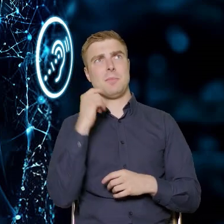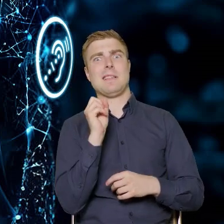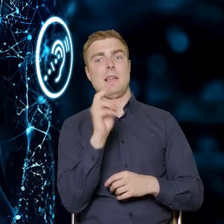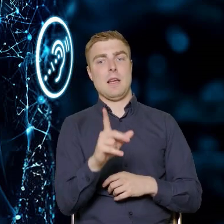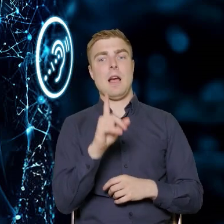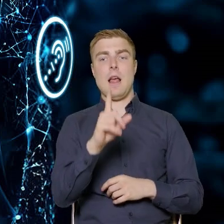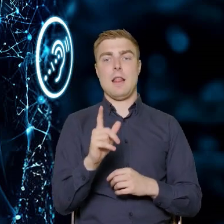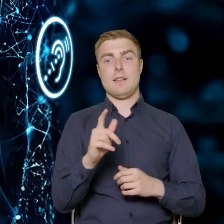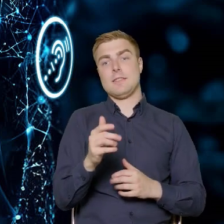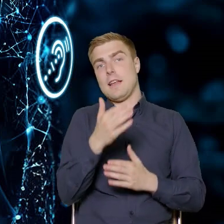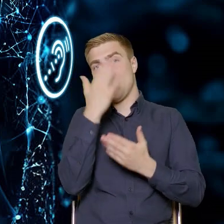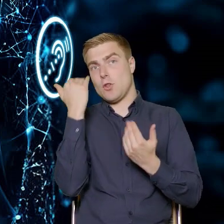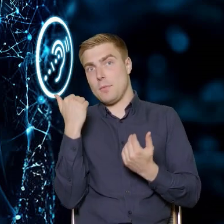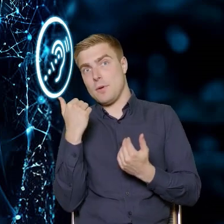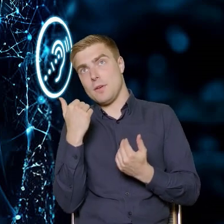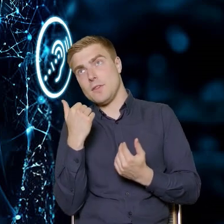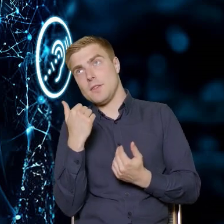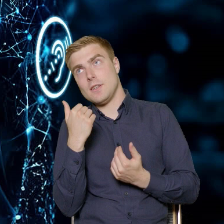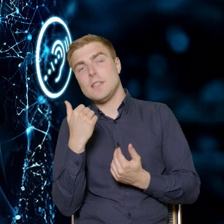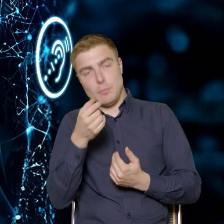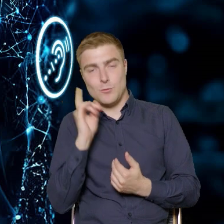Chociaż nie mamy innego wyjścia, musimy go uruchomić.